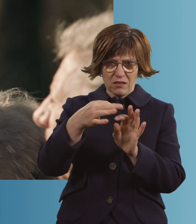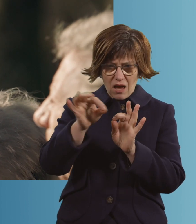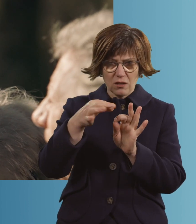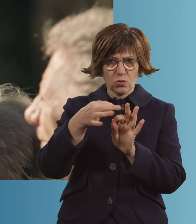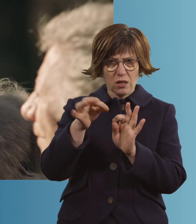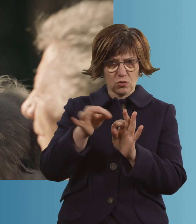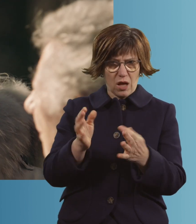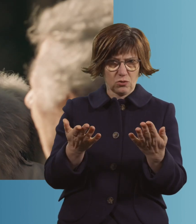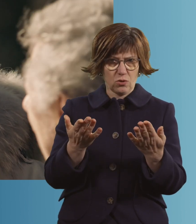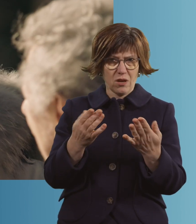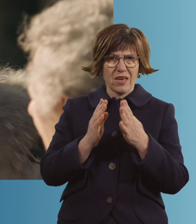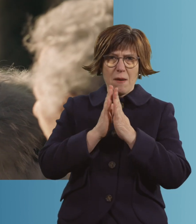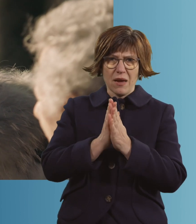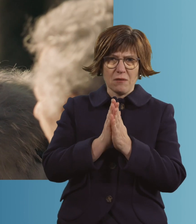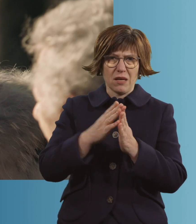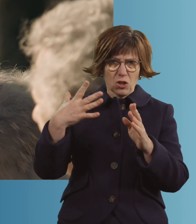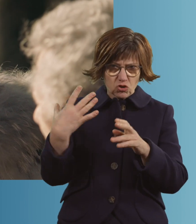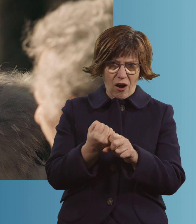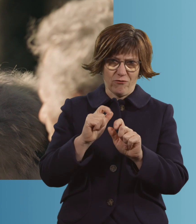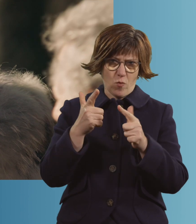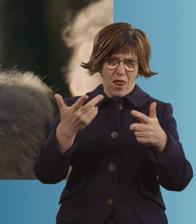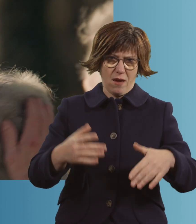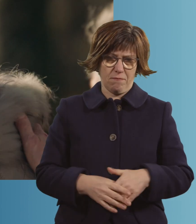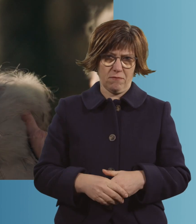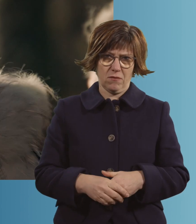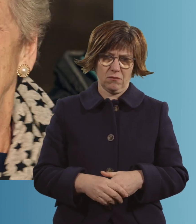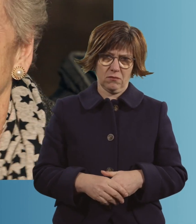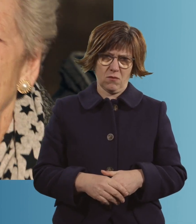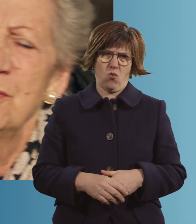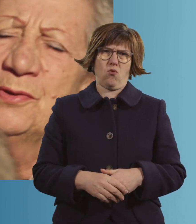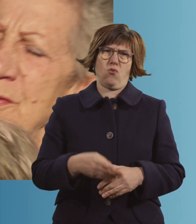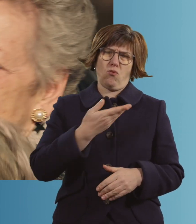und habe gebetet, dass du das überlebst. Oh, Mausi, komm her.